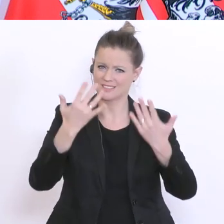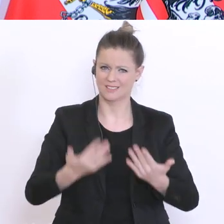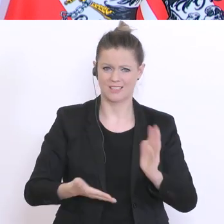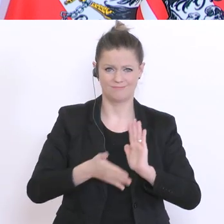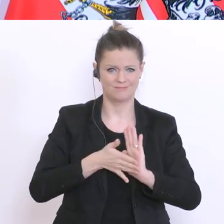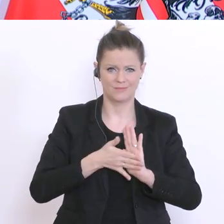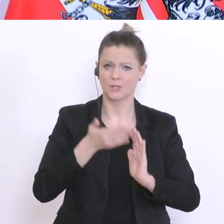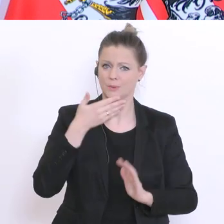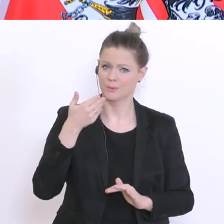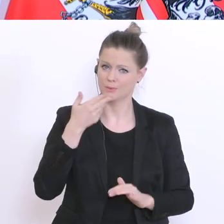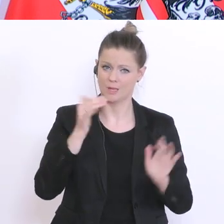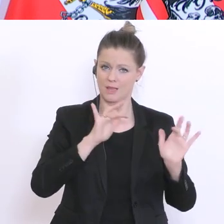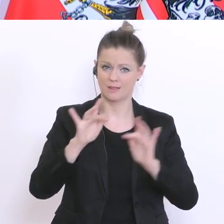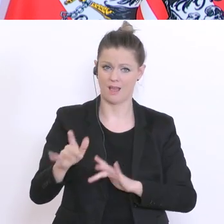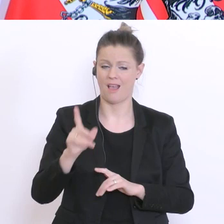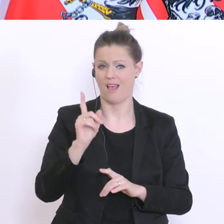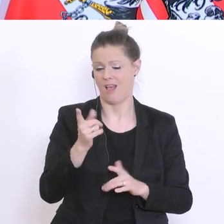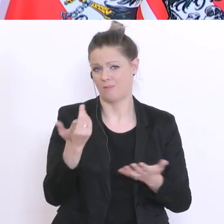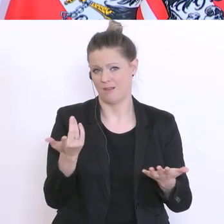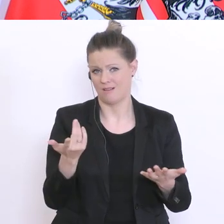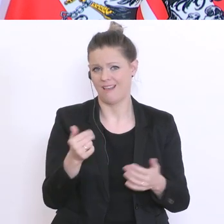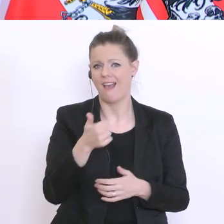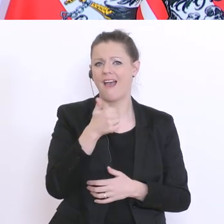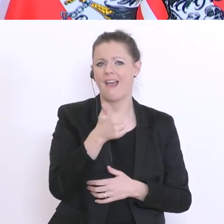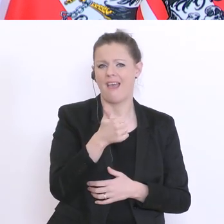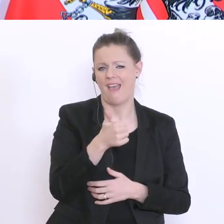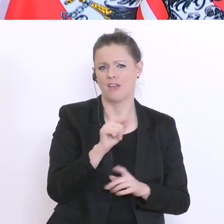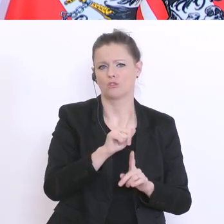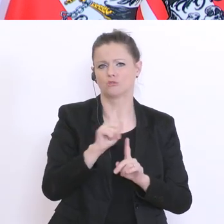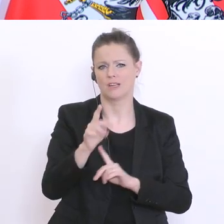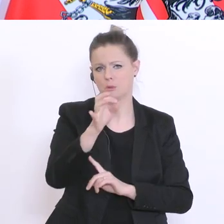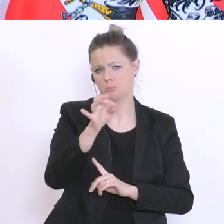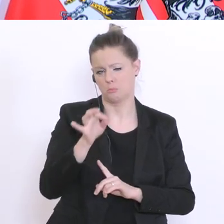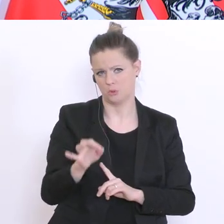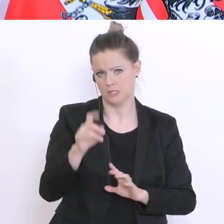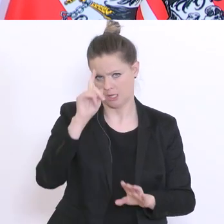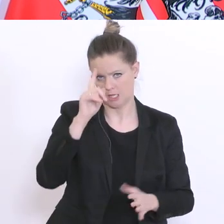sie wird aber sicherlich nur in einem einstelligen Prozentbereich liegen, und da denke ich auch nur